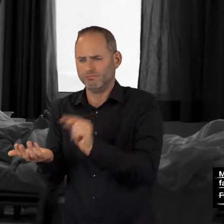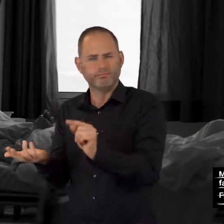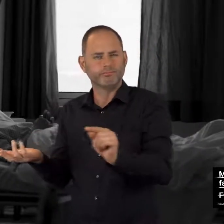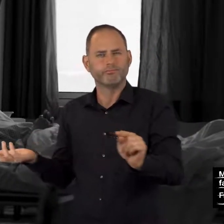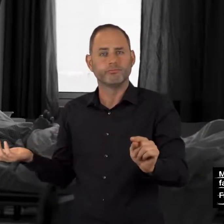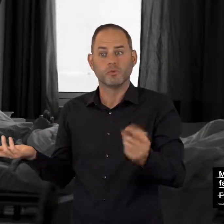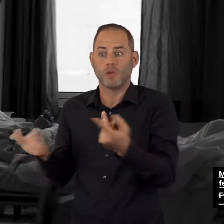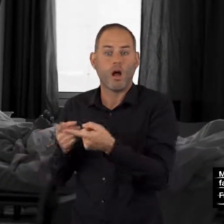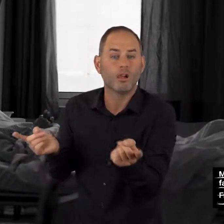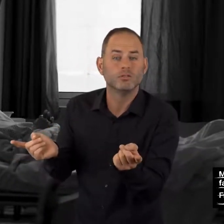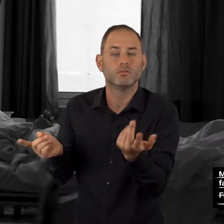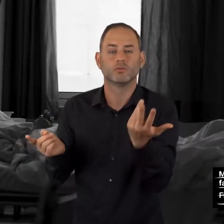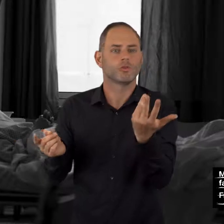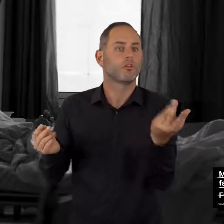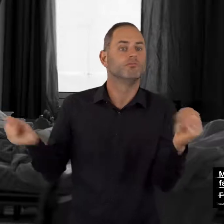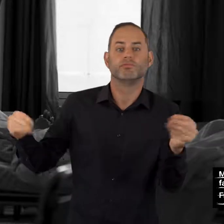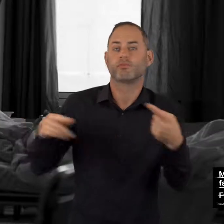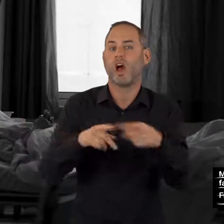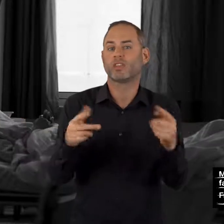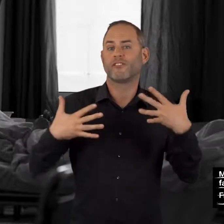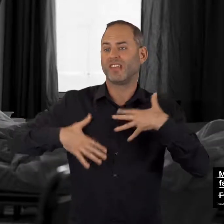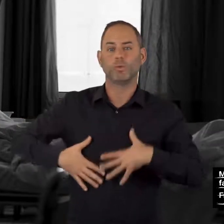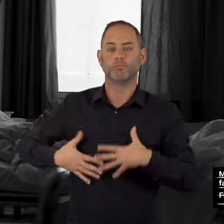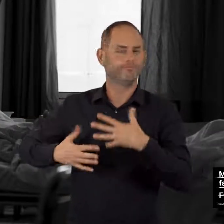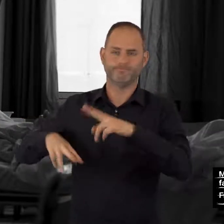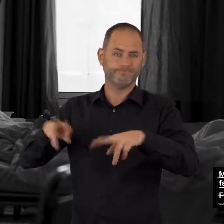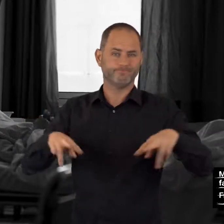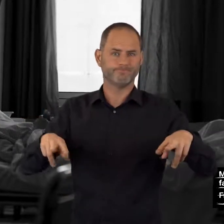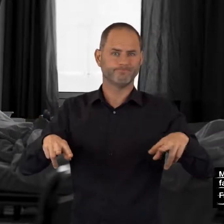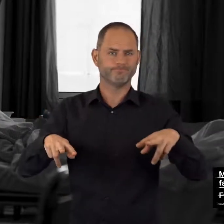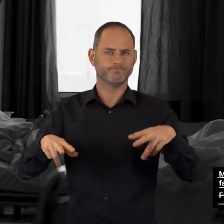Es können alle, nur einige oder auch noch andere Wirkungen auftreten.